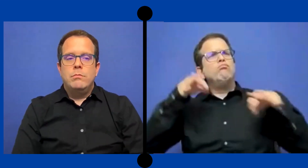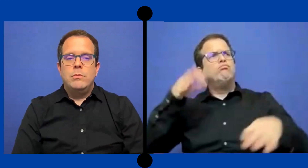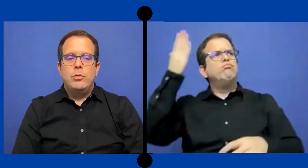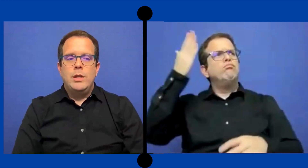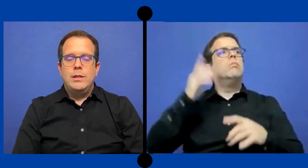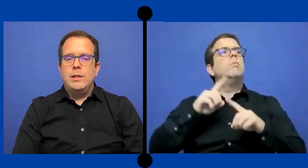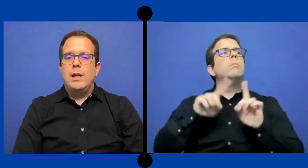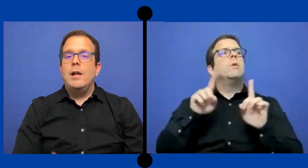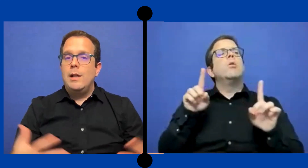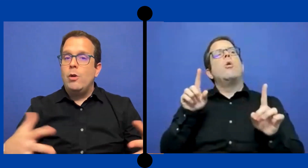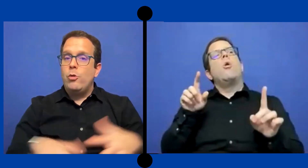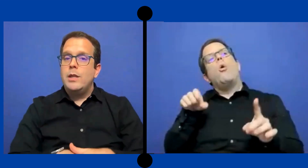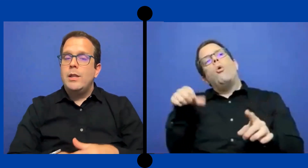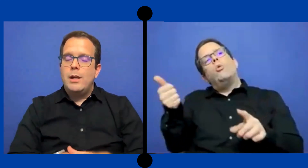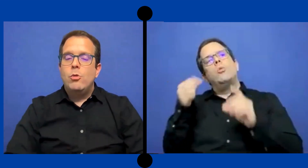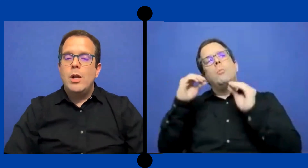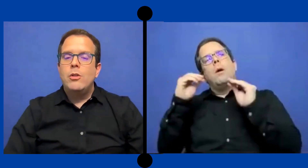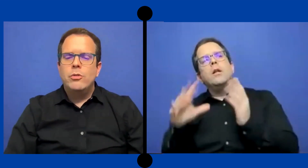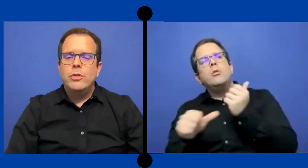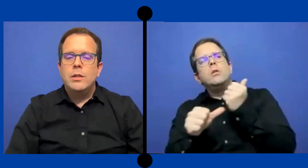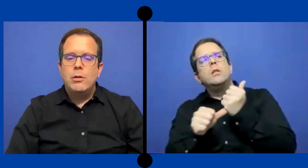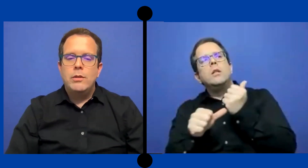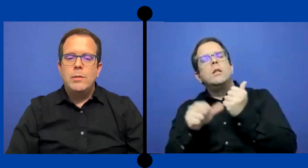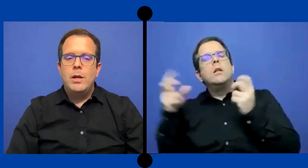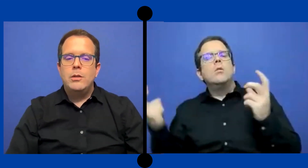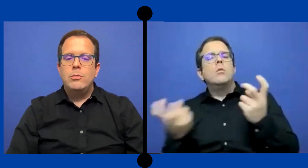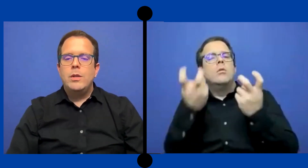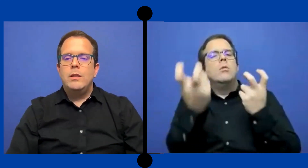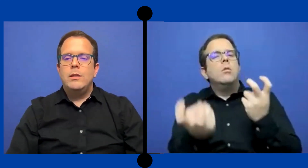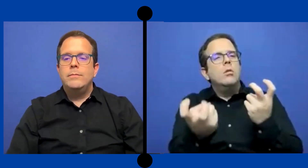corriente regular, dónde están los demás estudiantes.